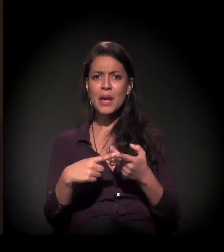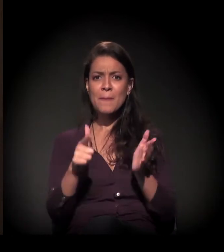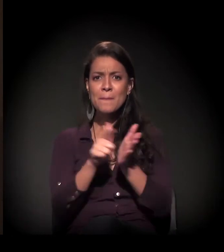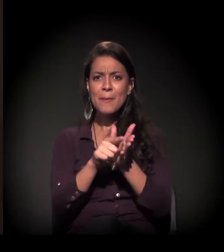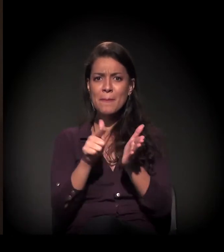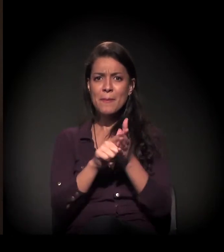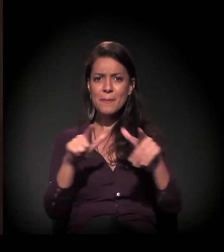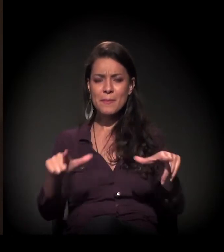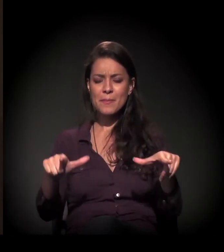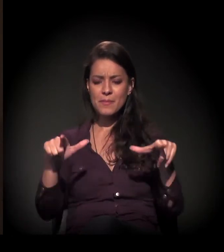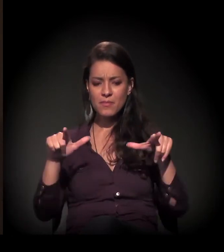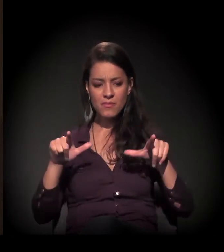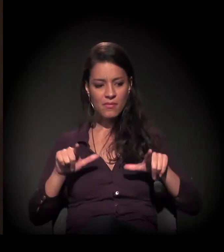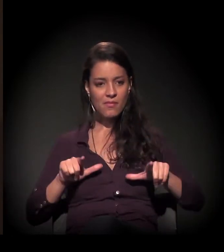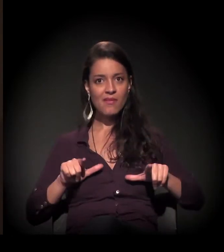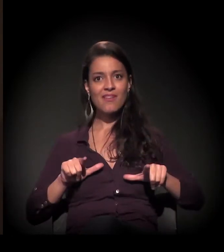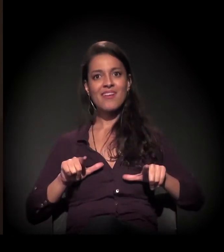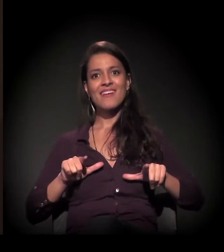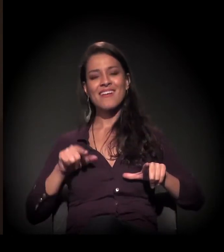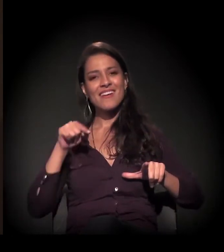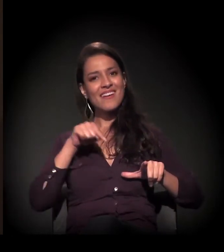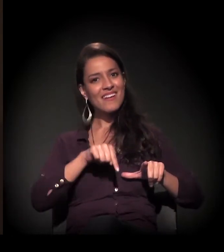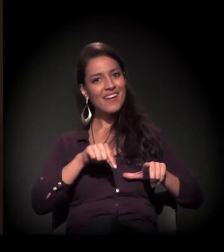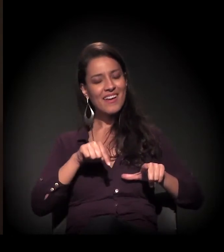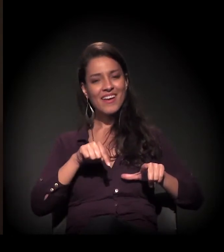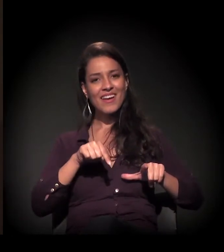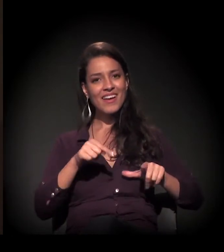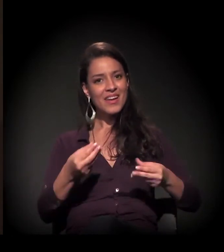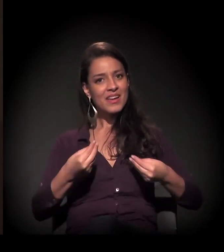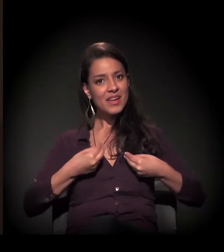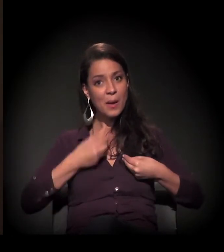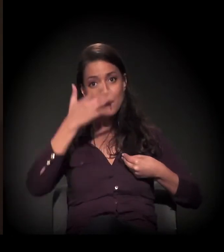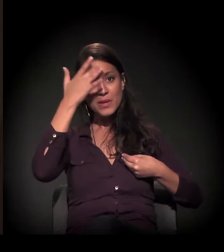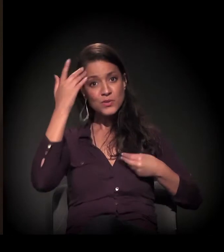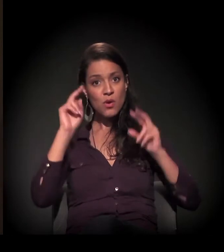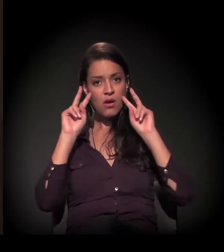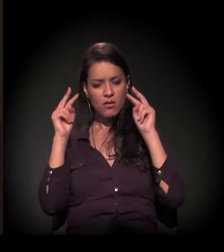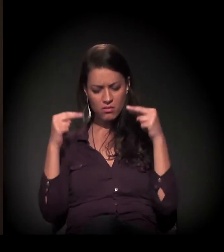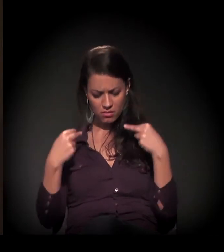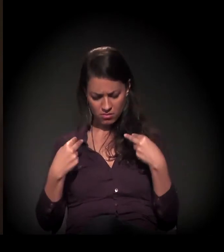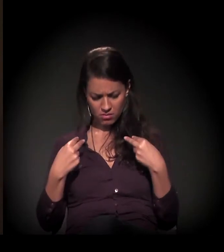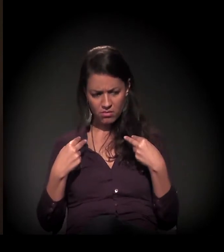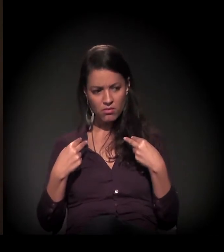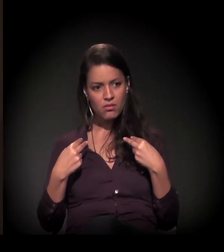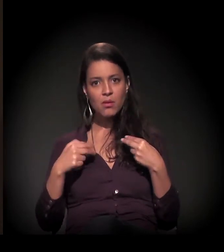aquele diploma, fazia com que ele se olhasse e dissesse: